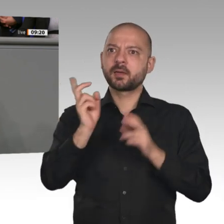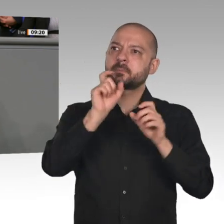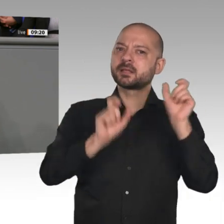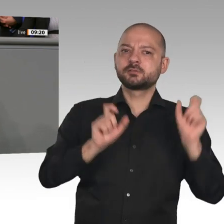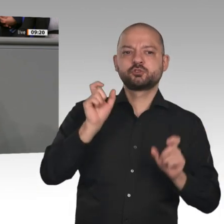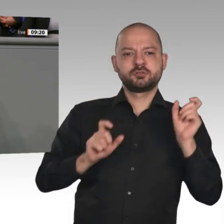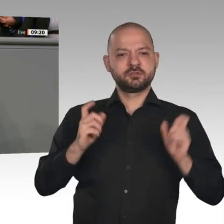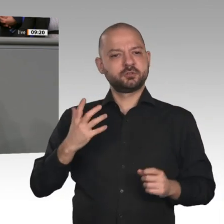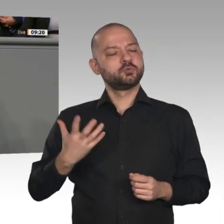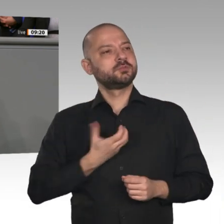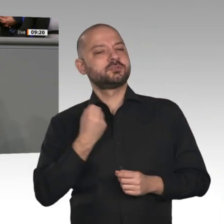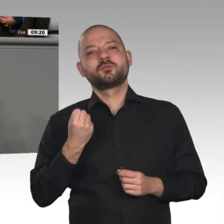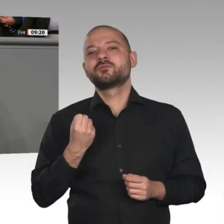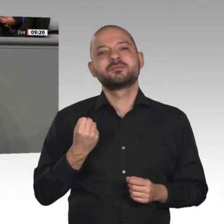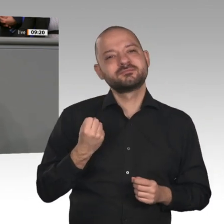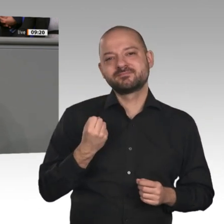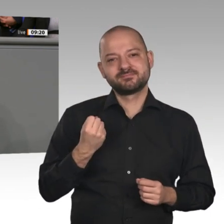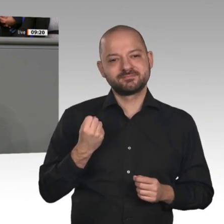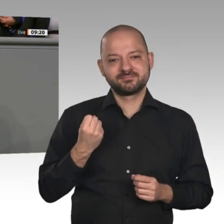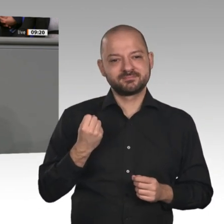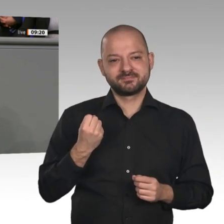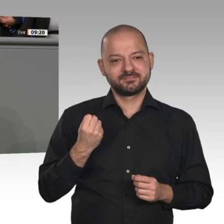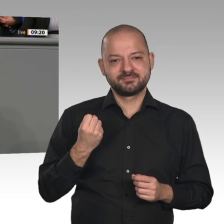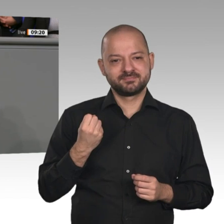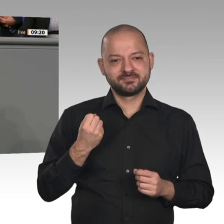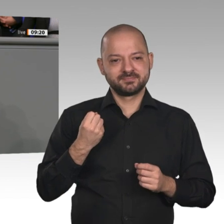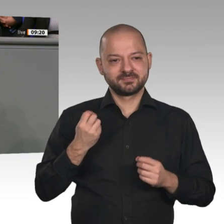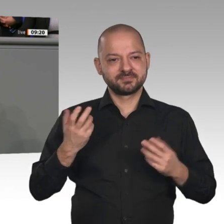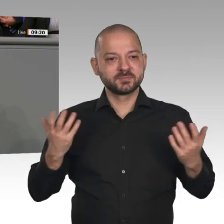sind und auch noch mit Steuermitteln finanziert werden müssen. Sie plädierte in ihrer